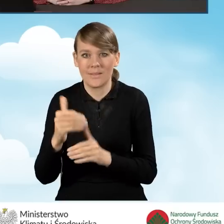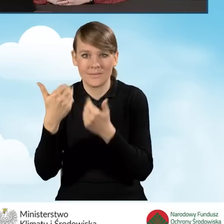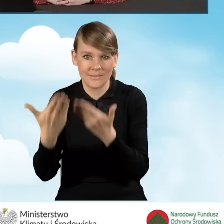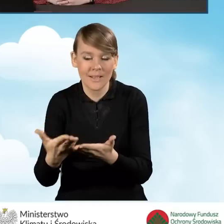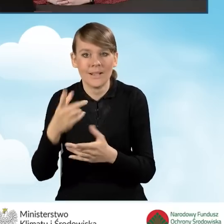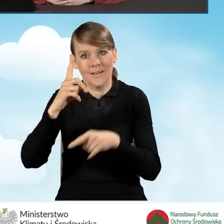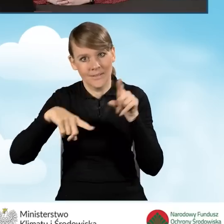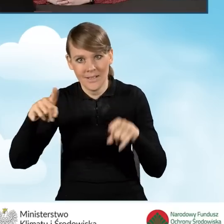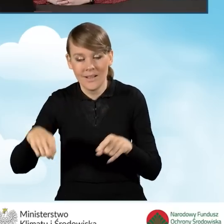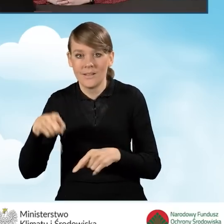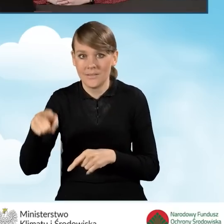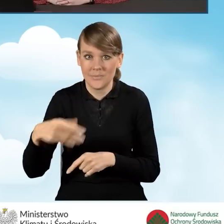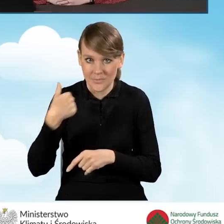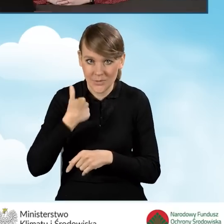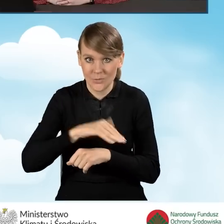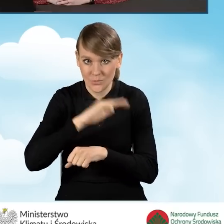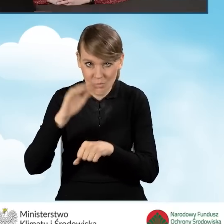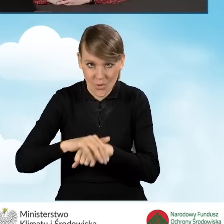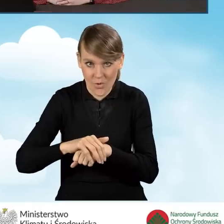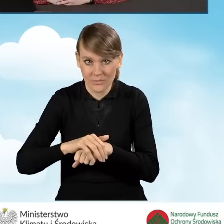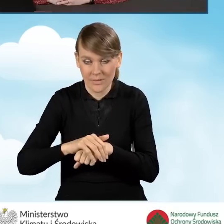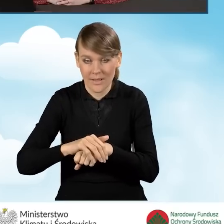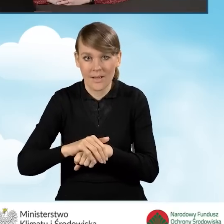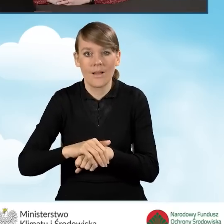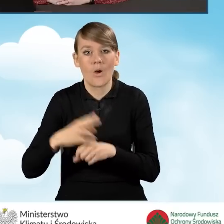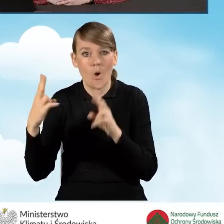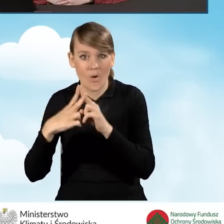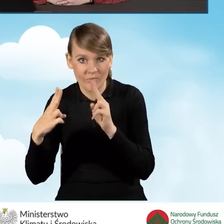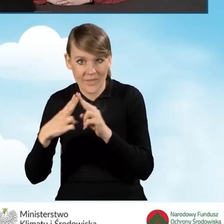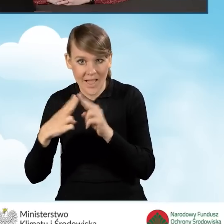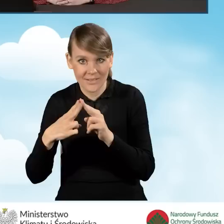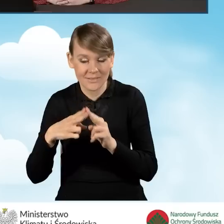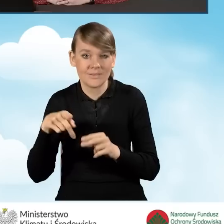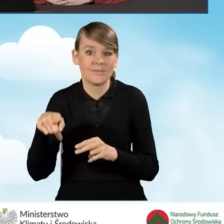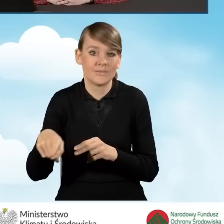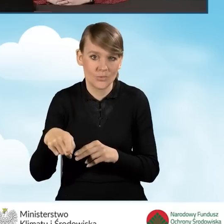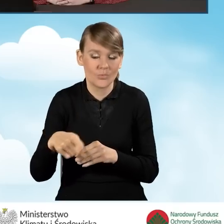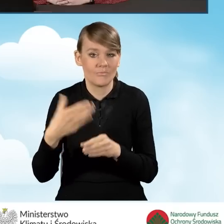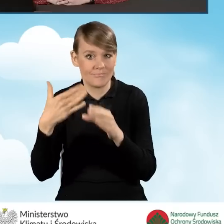czy beneficjent zgodził się na kontakt za pomocą poczty elektronicznej.